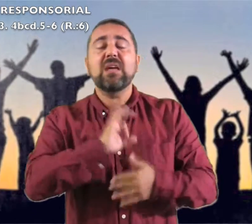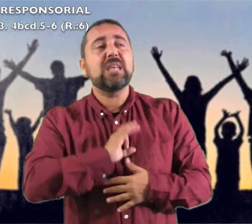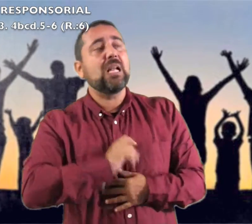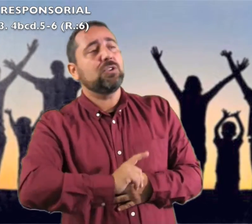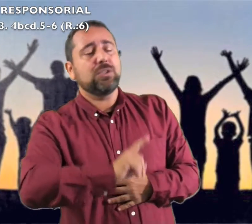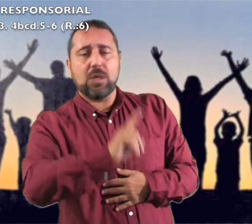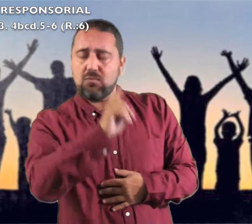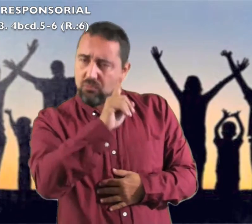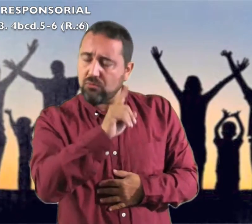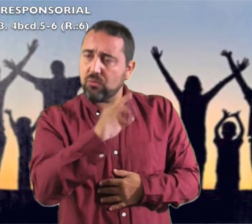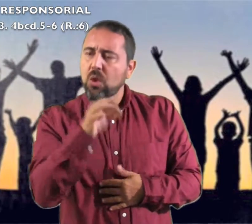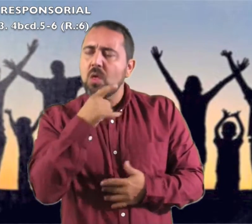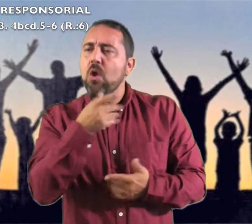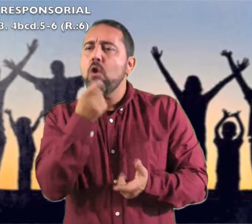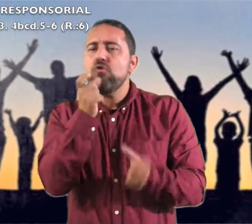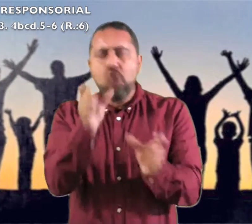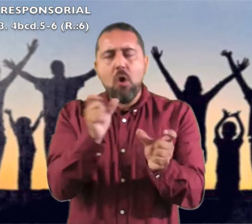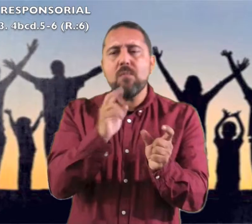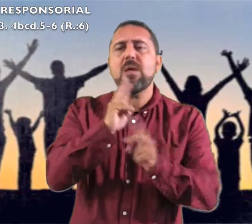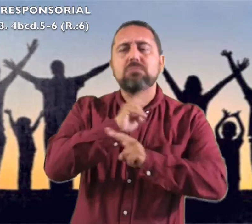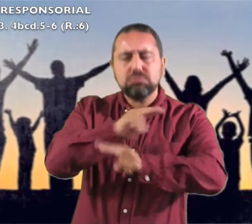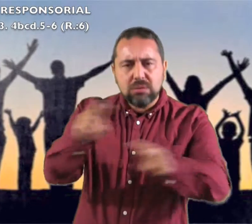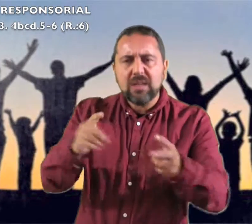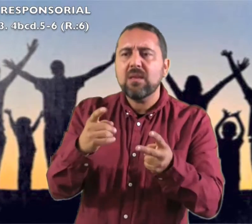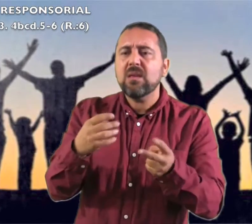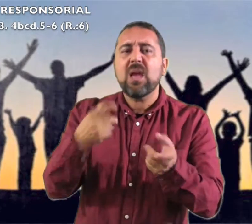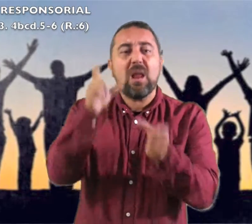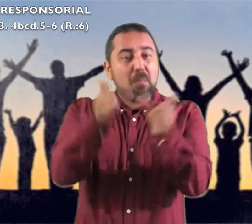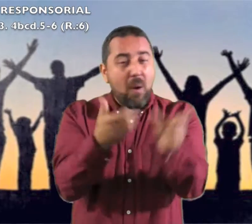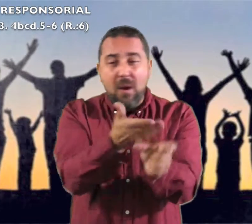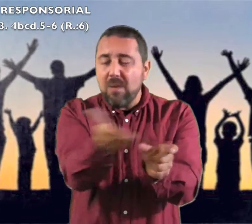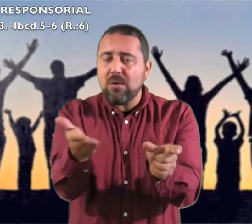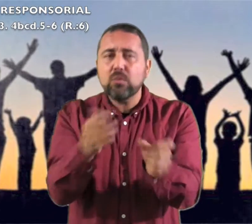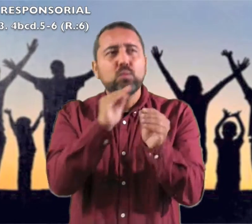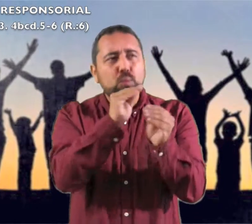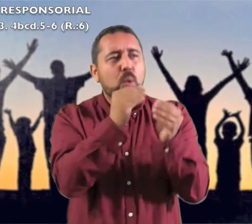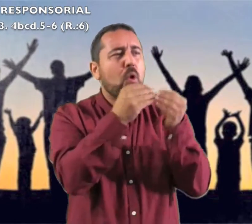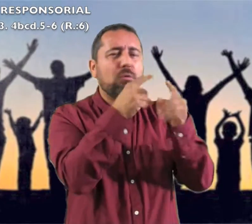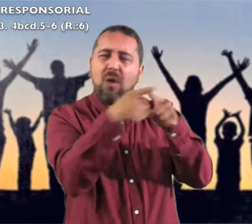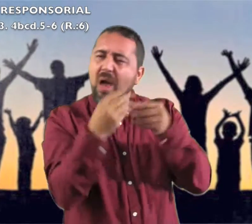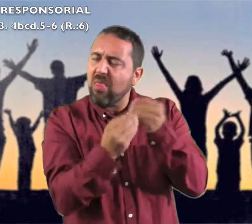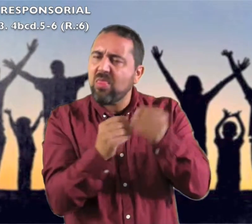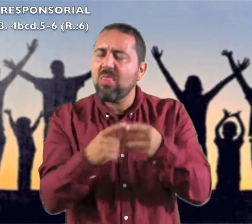Dad gracias al Señor, invocad su nombre contad a los pueblos